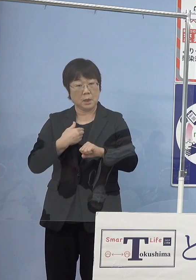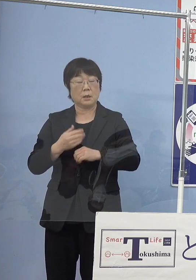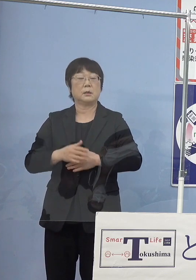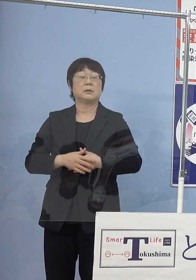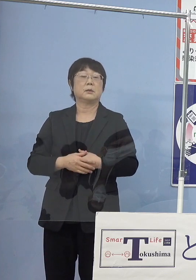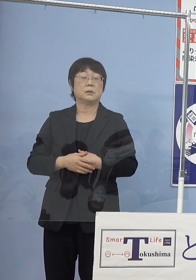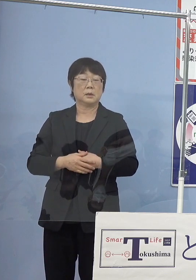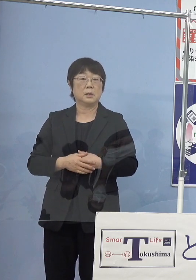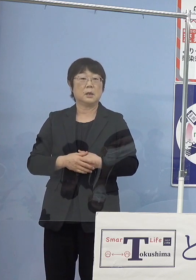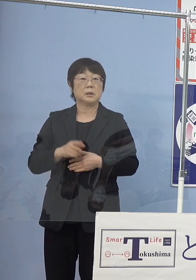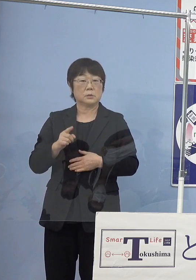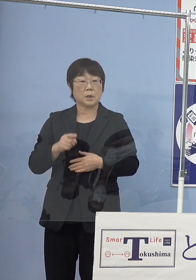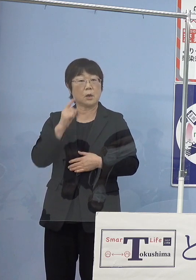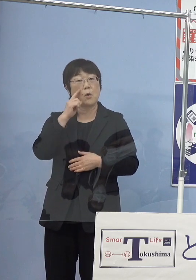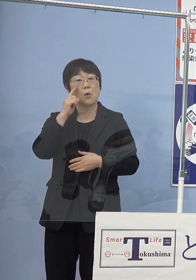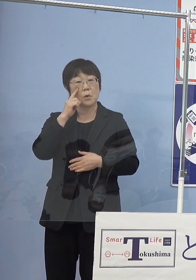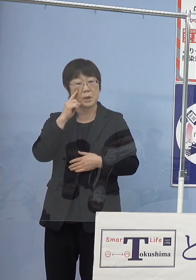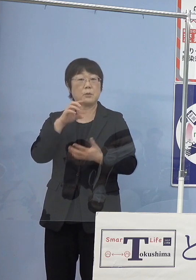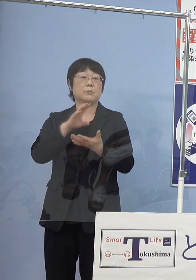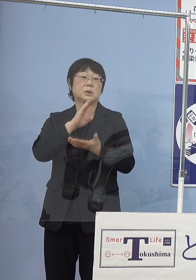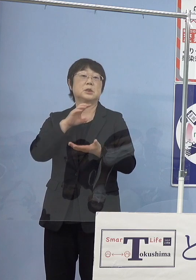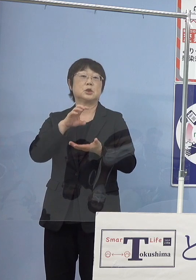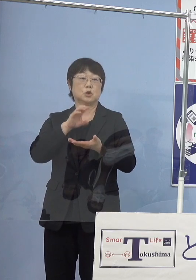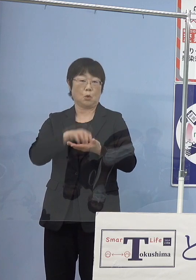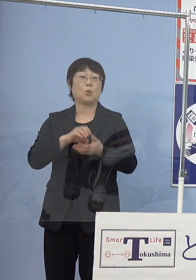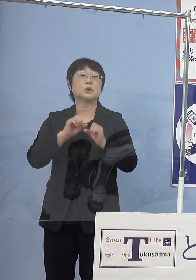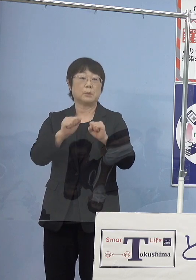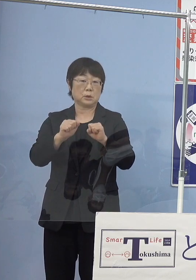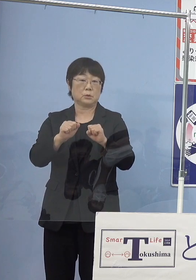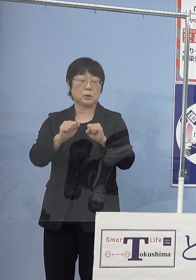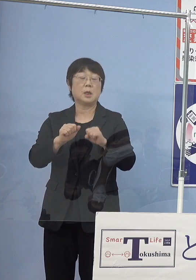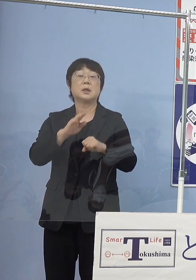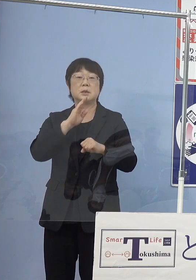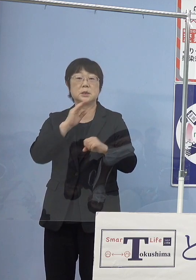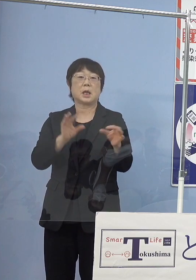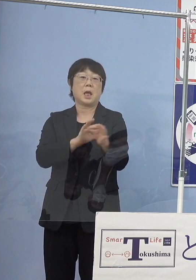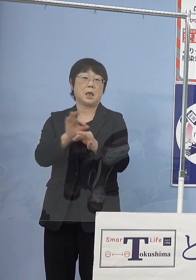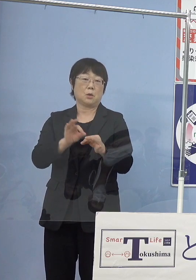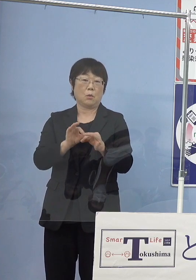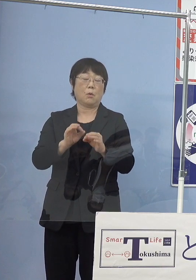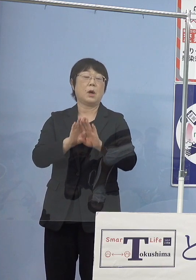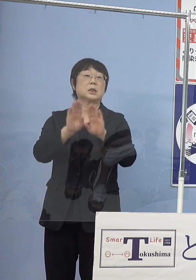そういった意味で試みと申し上げたところです 実際にはもう営業運転ですからね